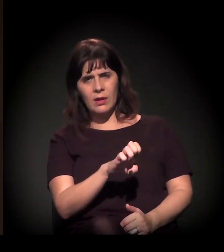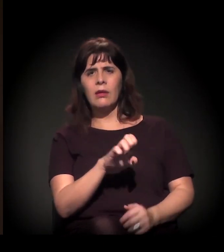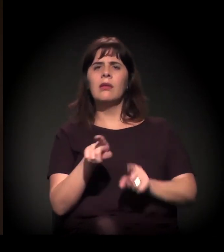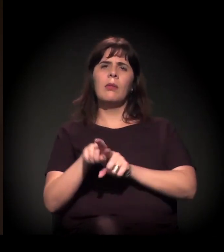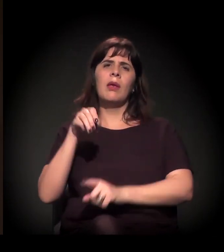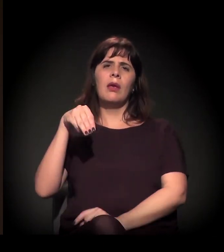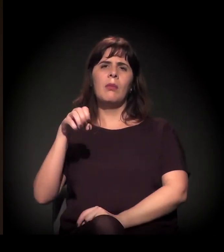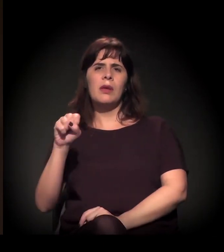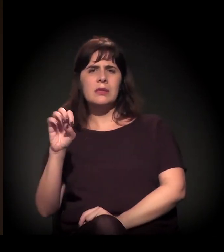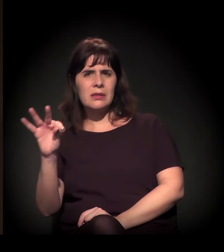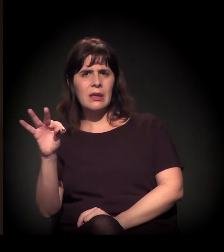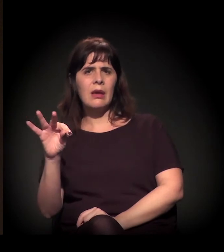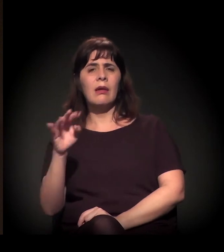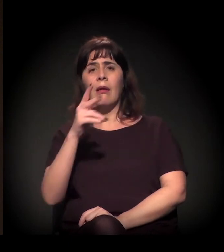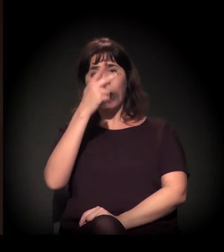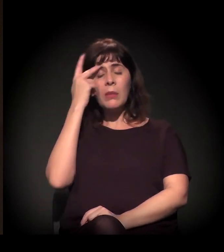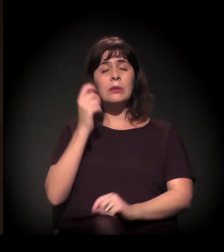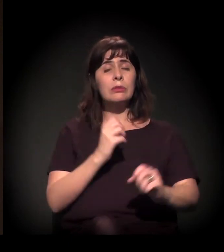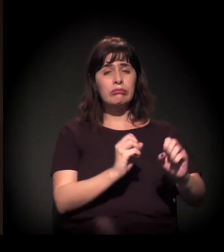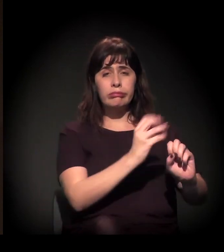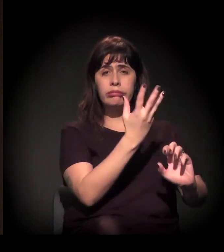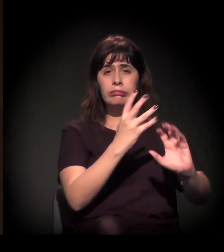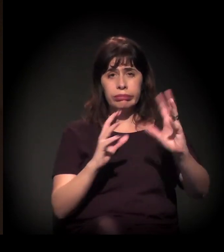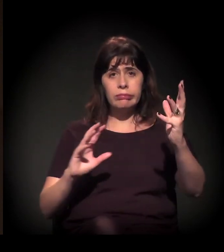− que rejeitam, por exemplo, as pautas dos conselhos,